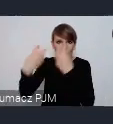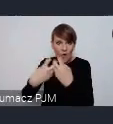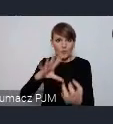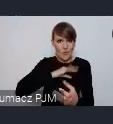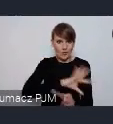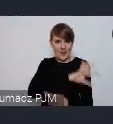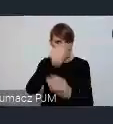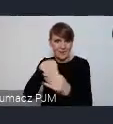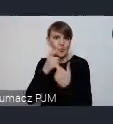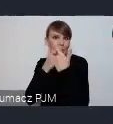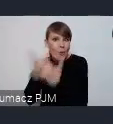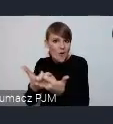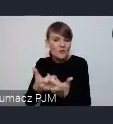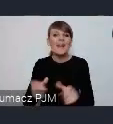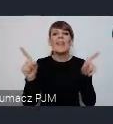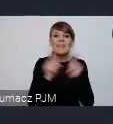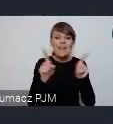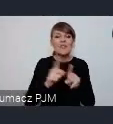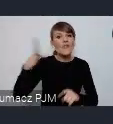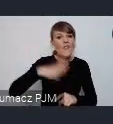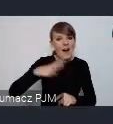Zachęcamy też do tego żeby zapraszać